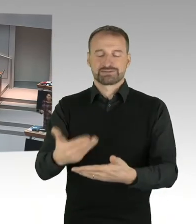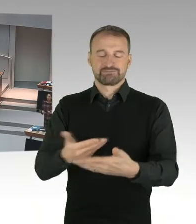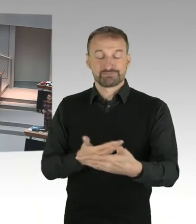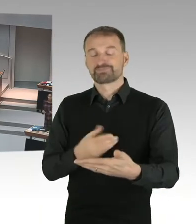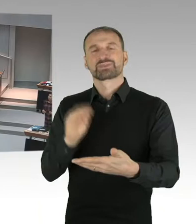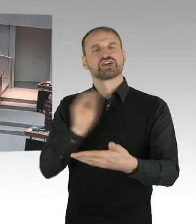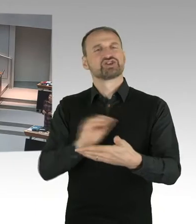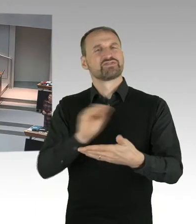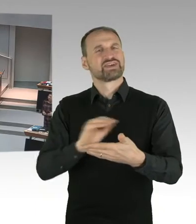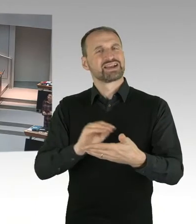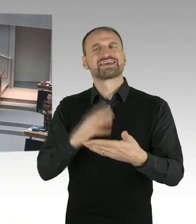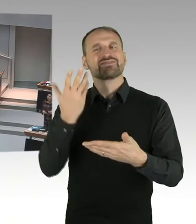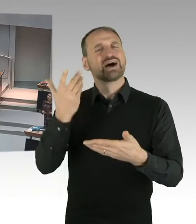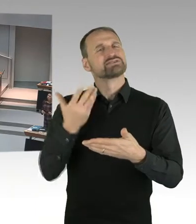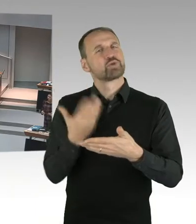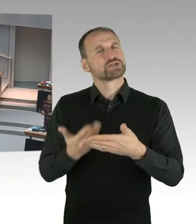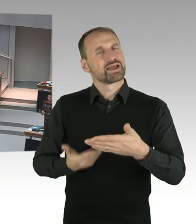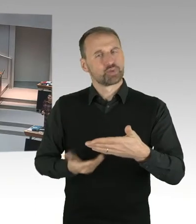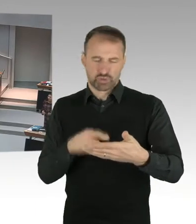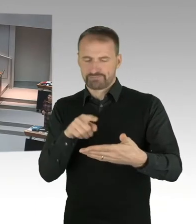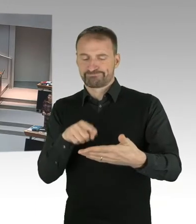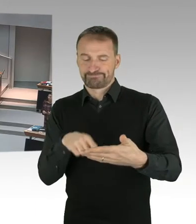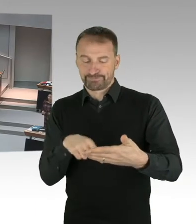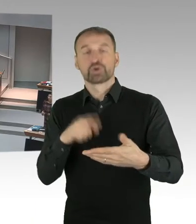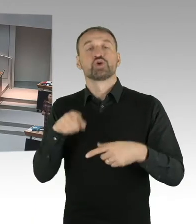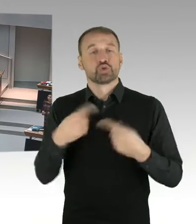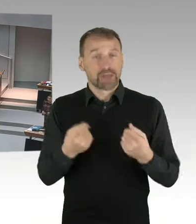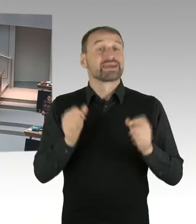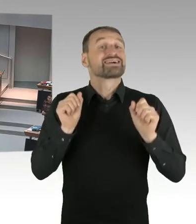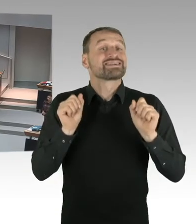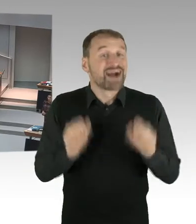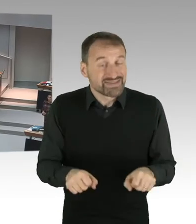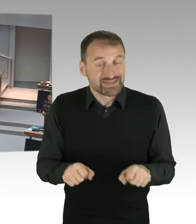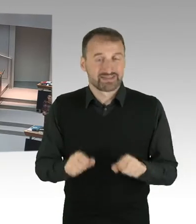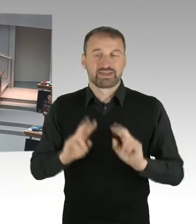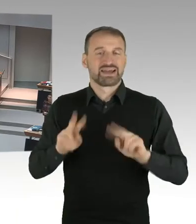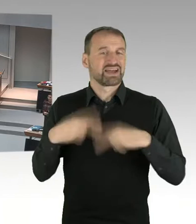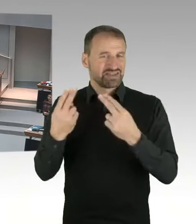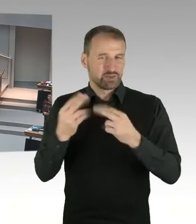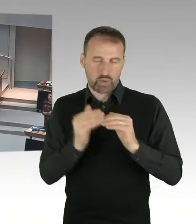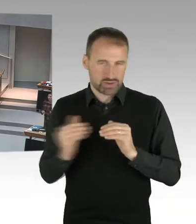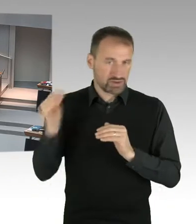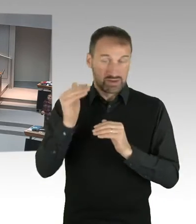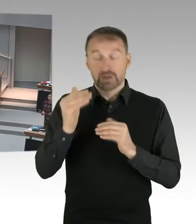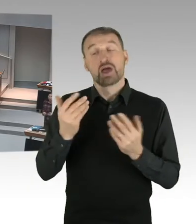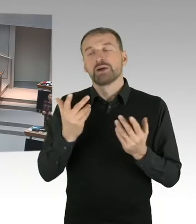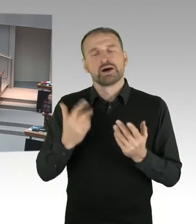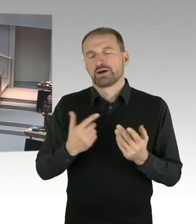Wir werden aber die Auswertung auch betrachten. Und das ist genau das, was Frau Ates auch öffentlich kommuniziert hat.